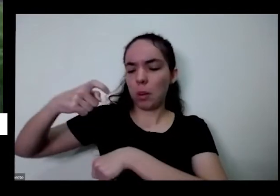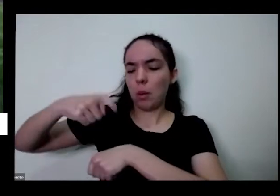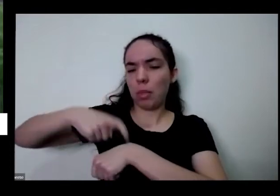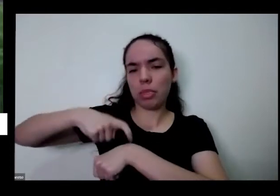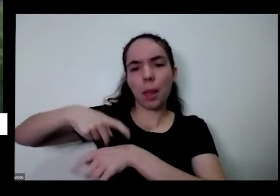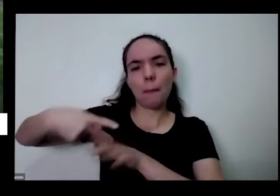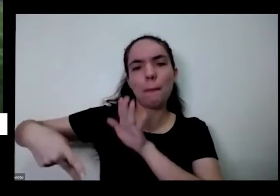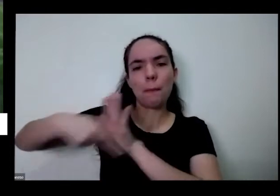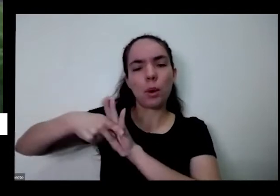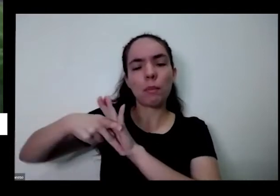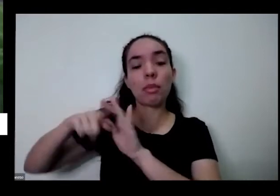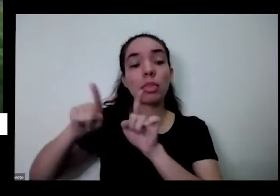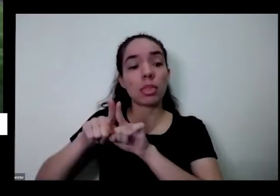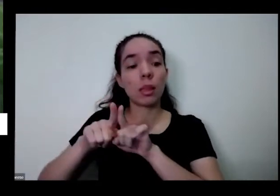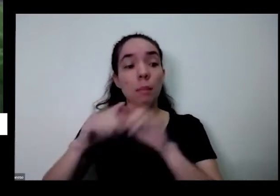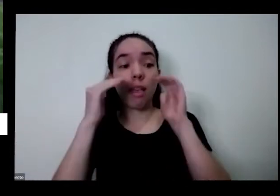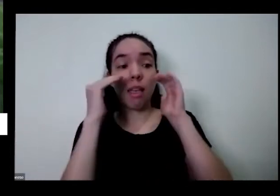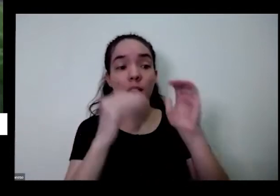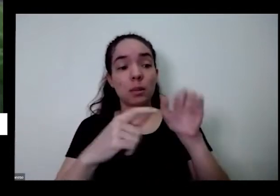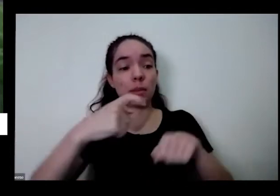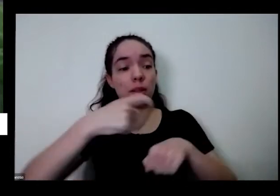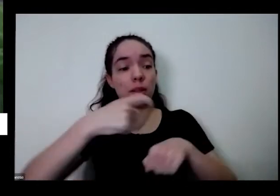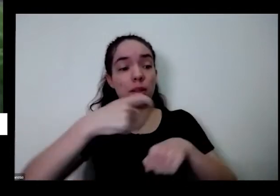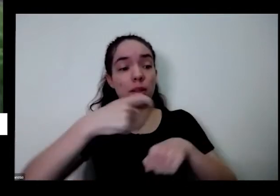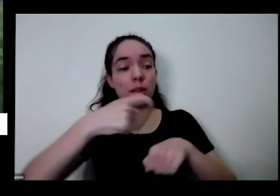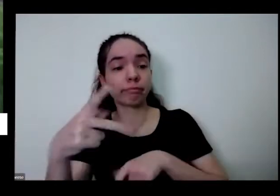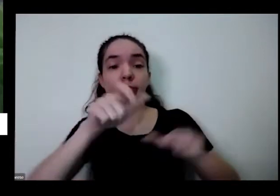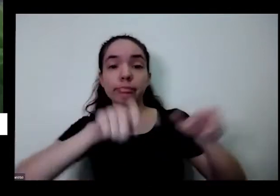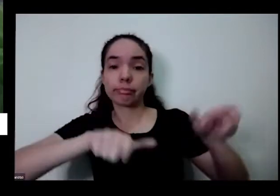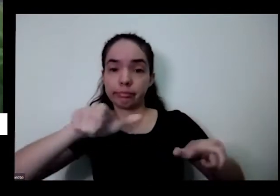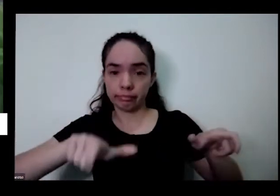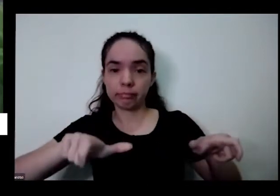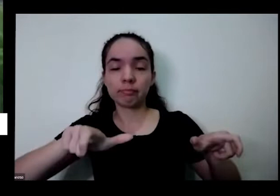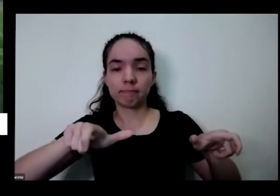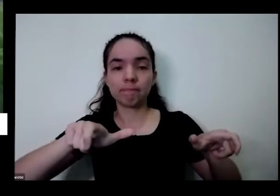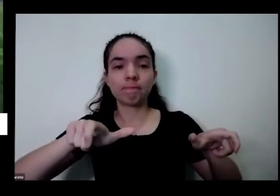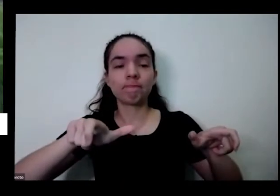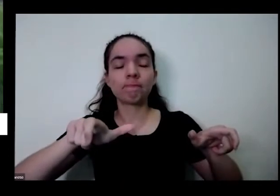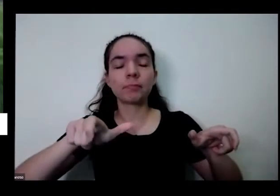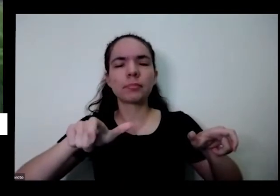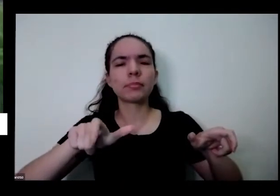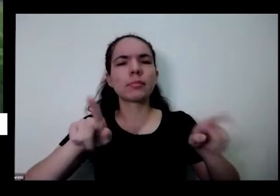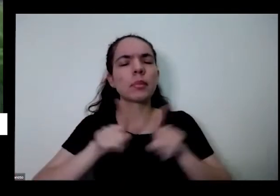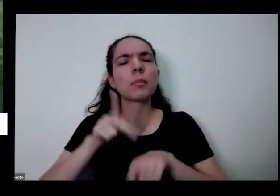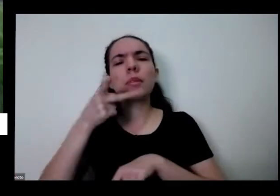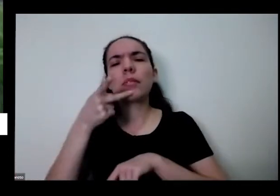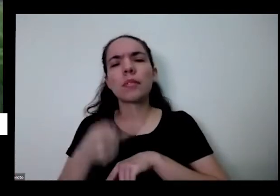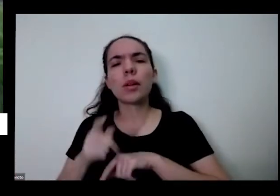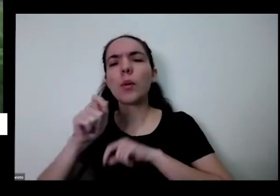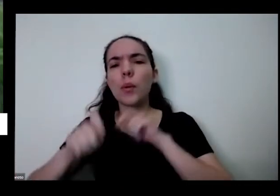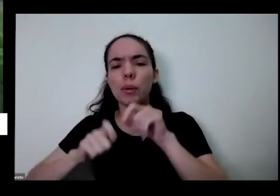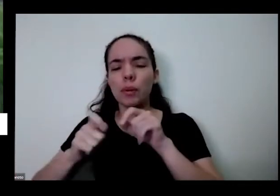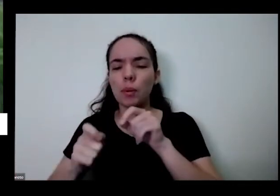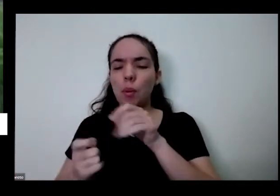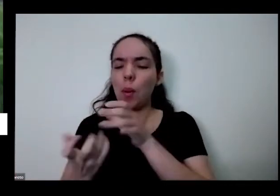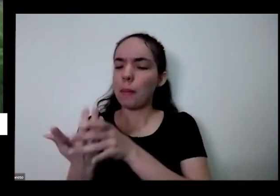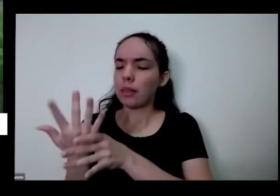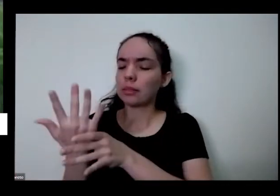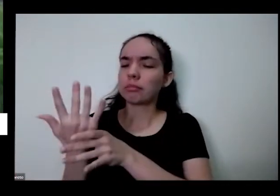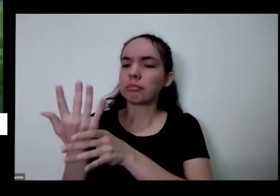os tempos das outras pessoas E além disso eu falei é uma plantinha ficar bonitinha no ponto da gente